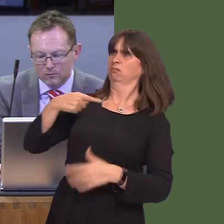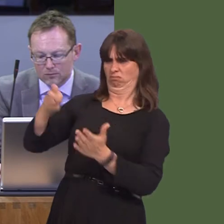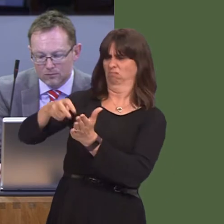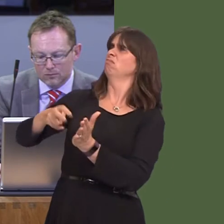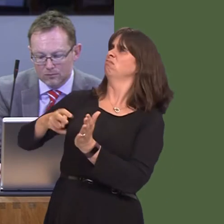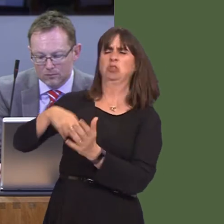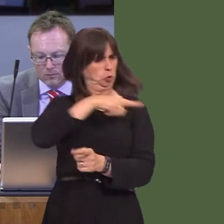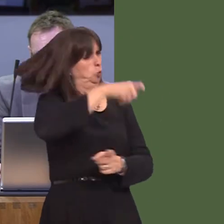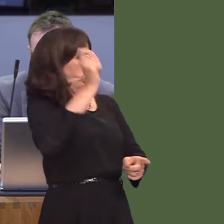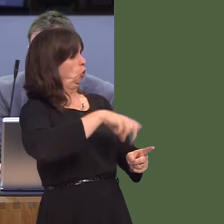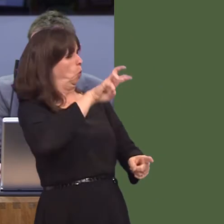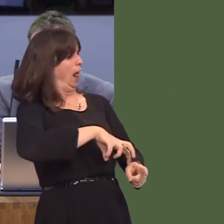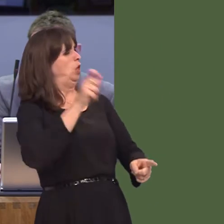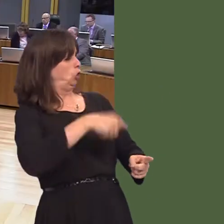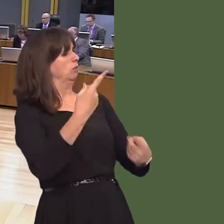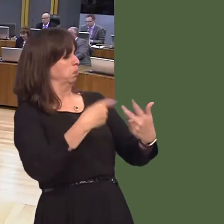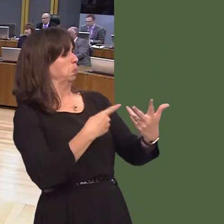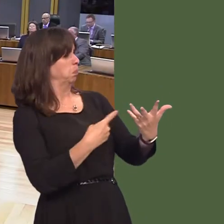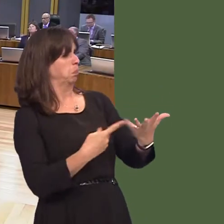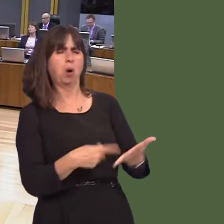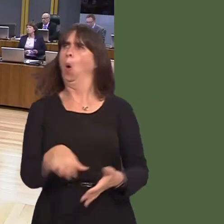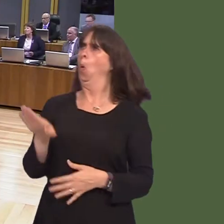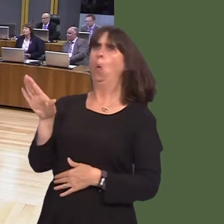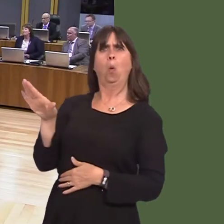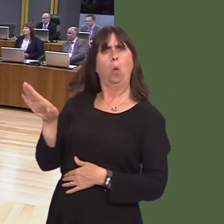and on our land, and by our people? Carwyn Jones AM: Well, those are matters,